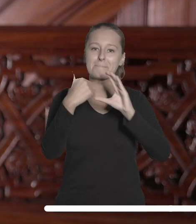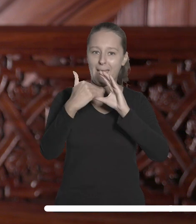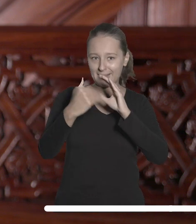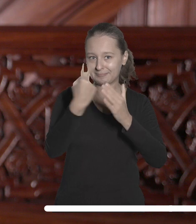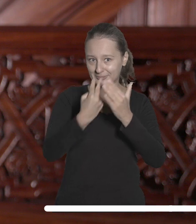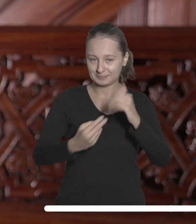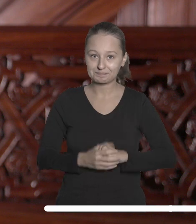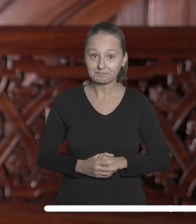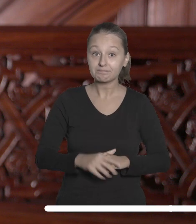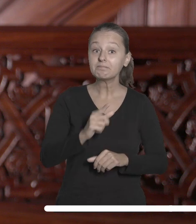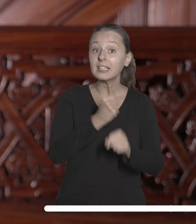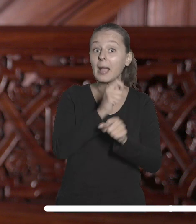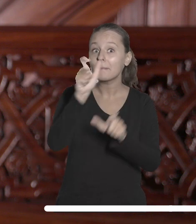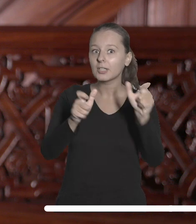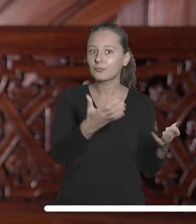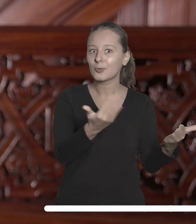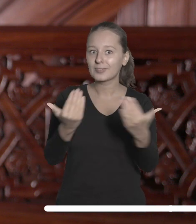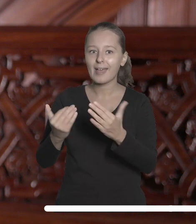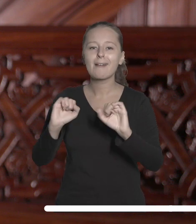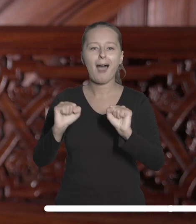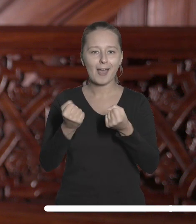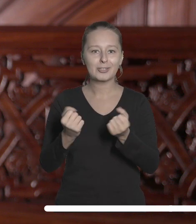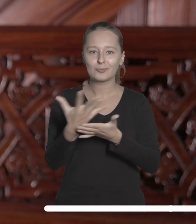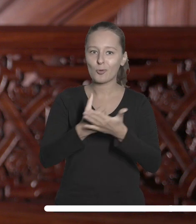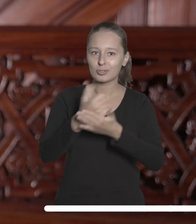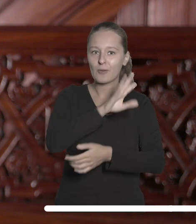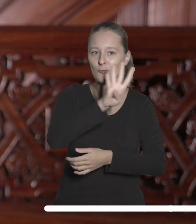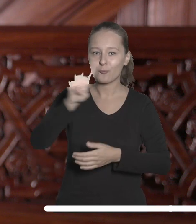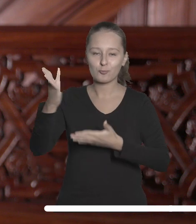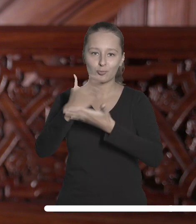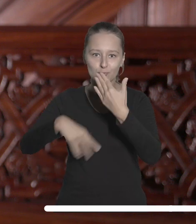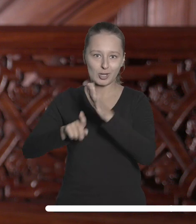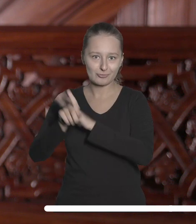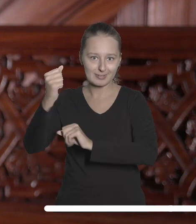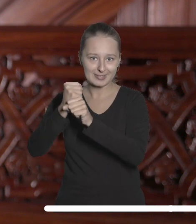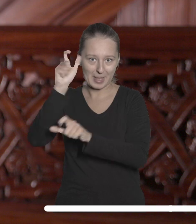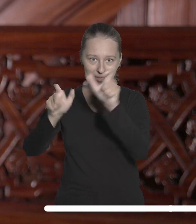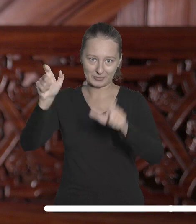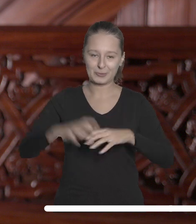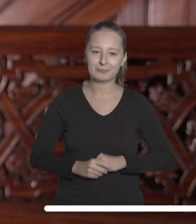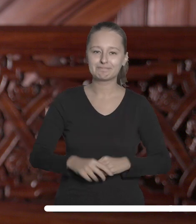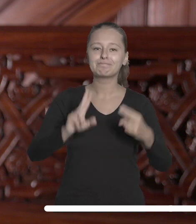Pracowników zachęcam do aktywnego korzystania z Portalu Pracowniczego. Bądźmy w kontakcie.